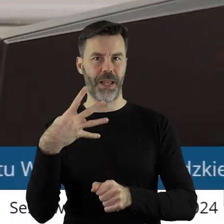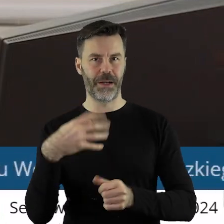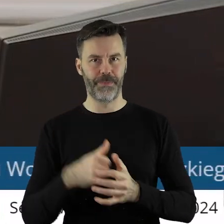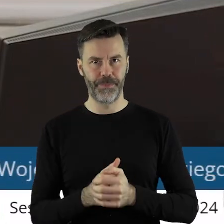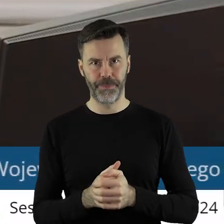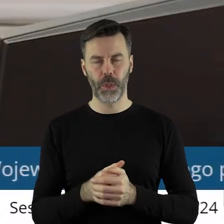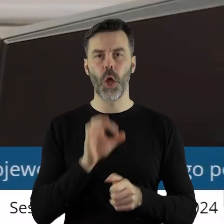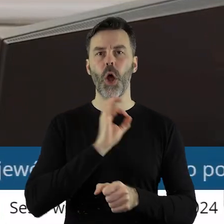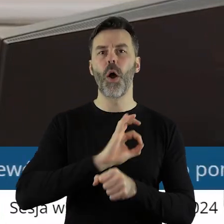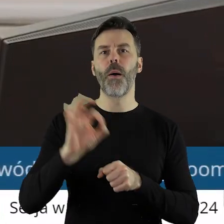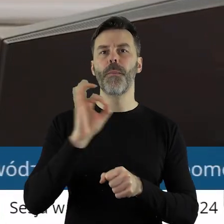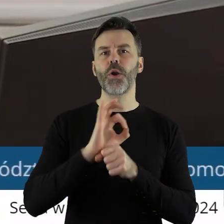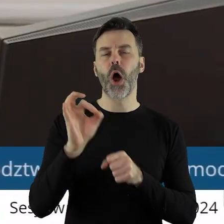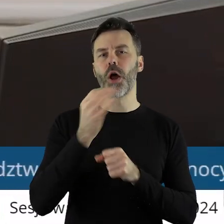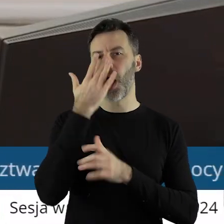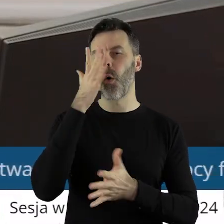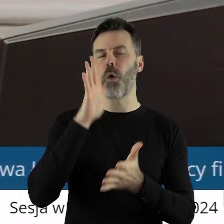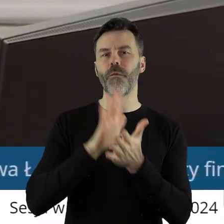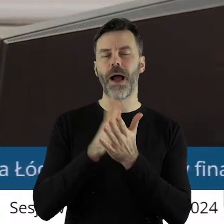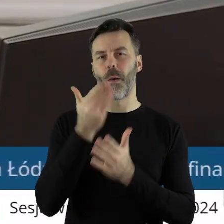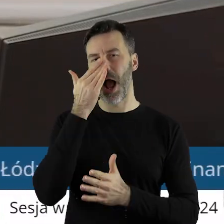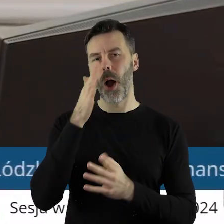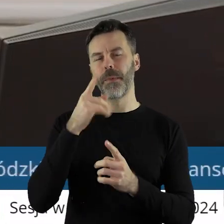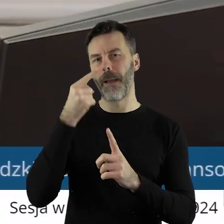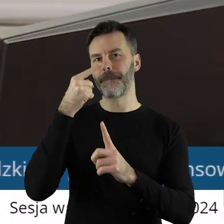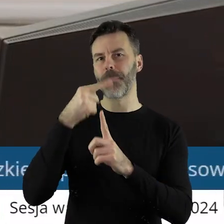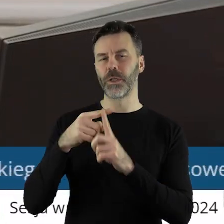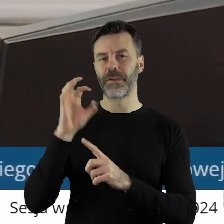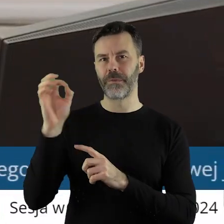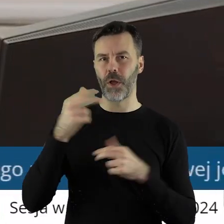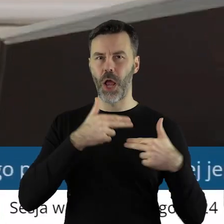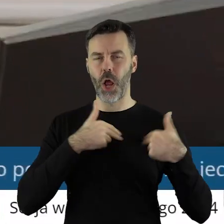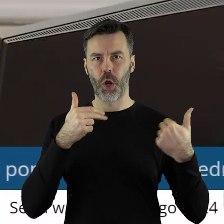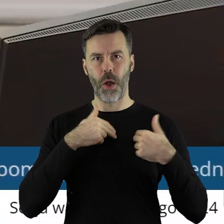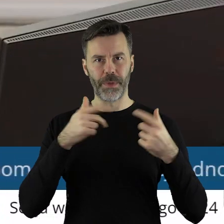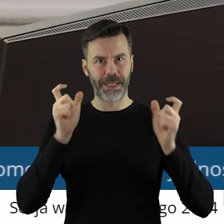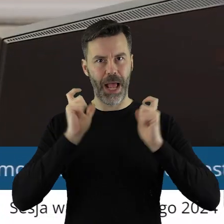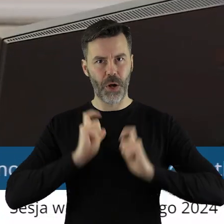Projekt uchwały został pozytywnie zaopiniowany przez Komisję Rolnictwa i Ochrony Środowiska.